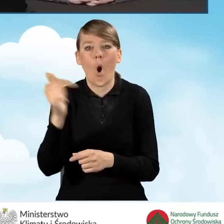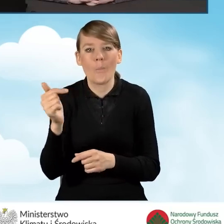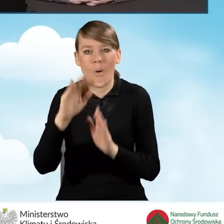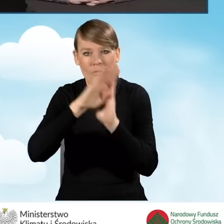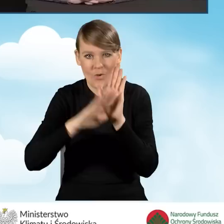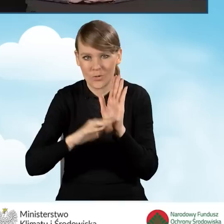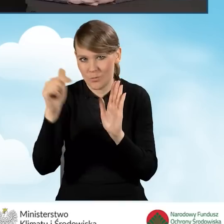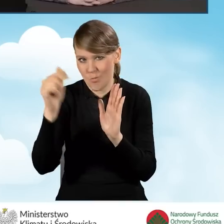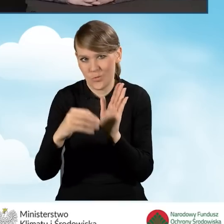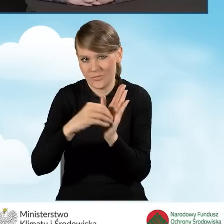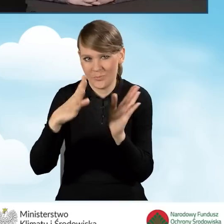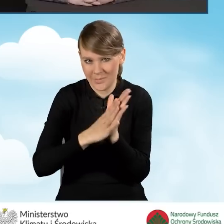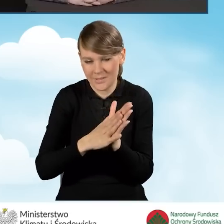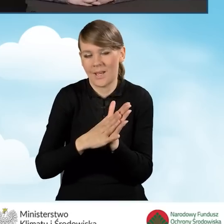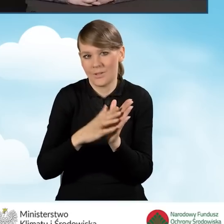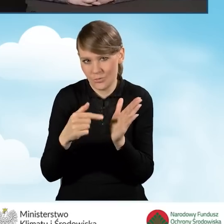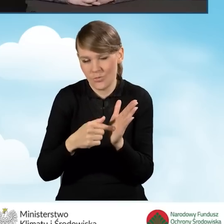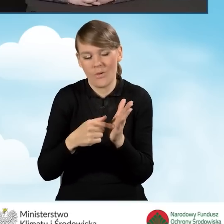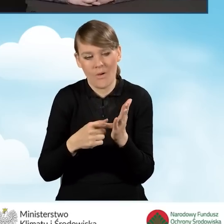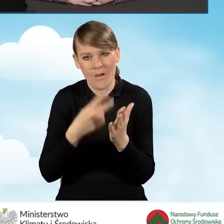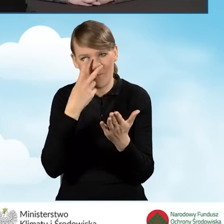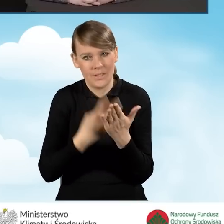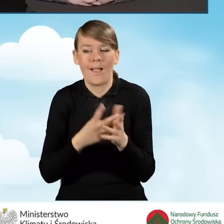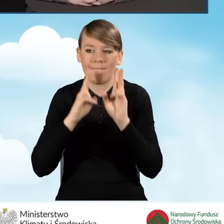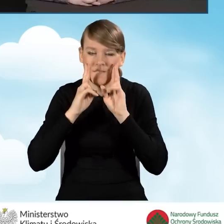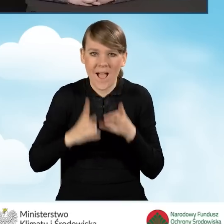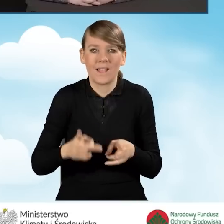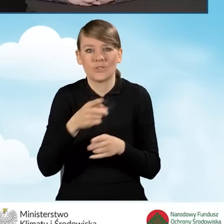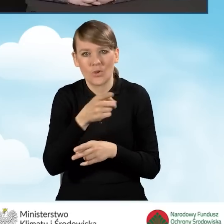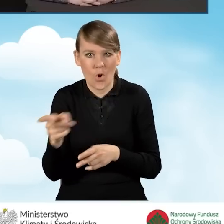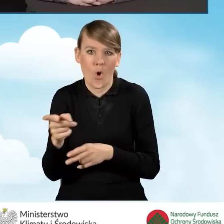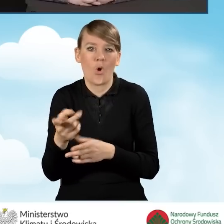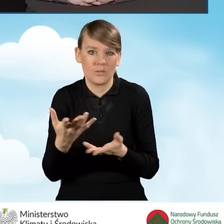że oni faktycznie poświęcają swój czas i pracują w tym punkcie.